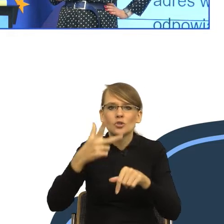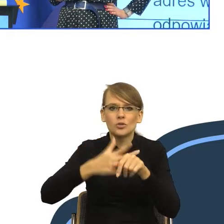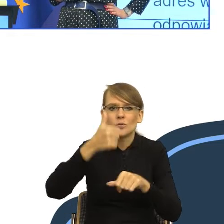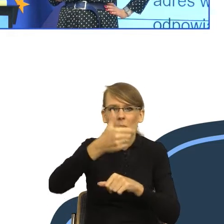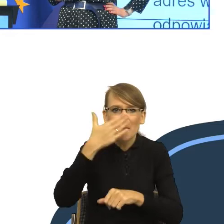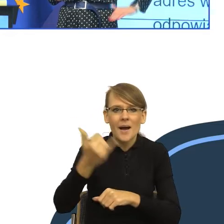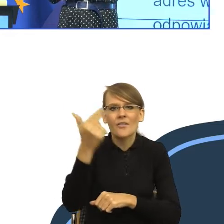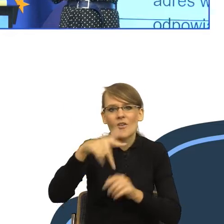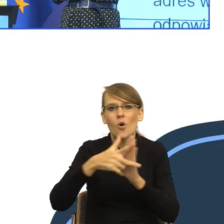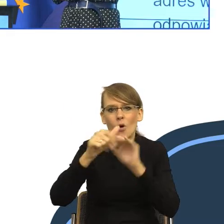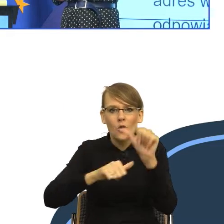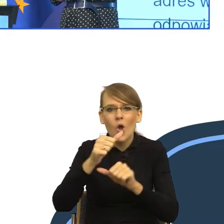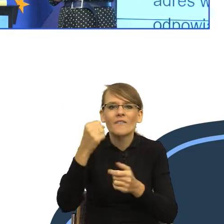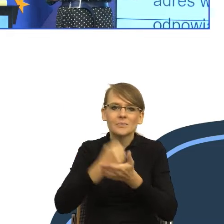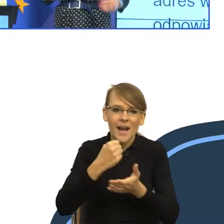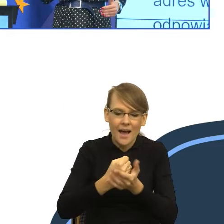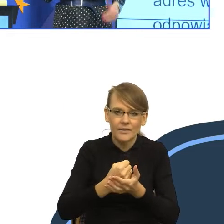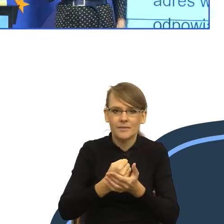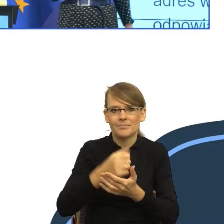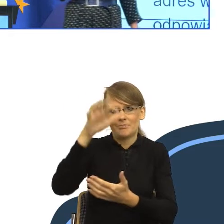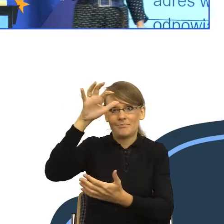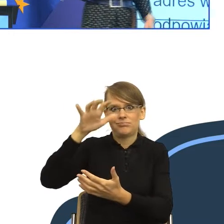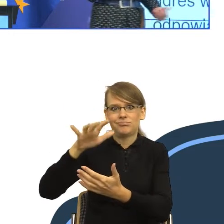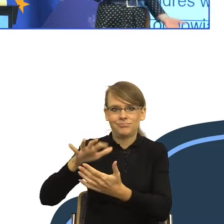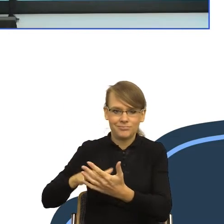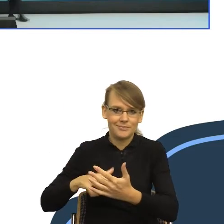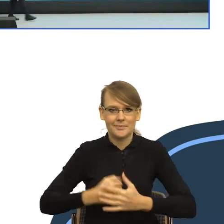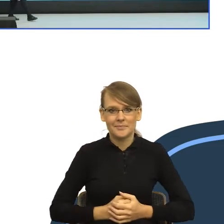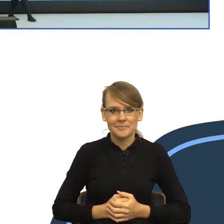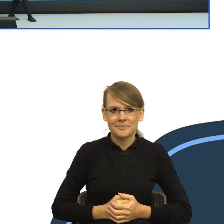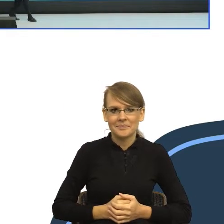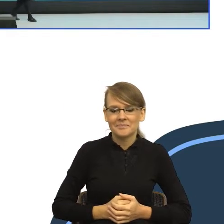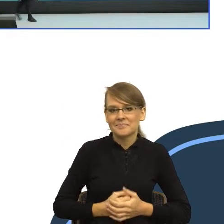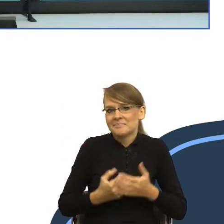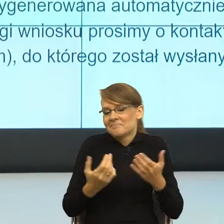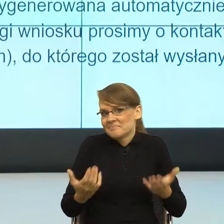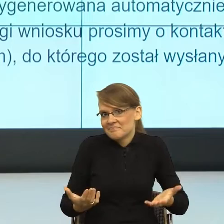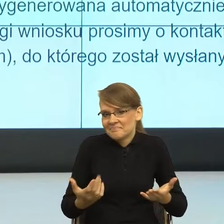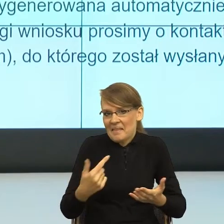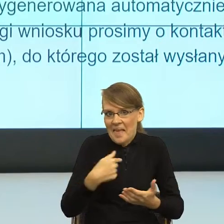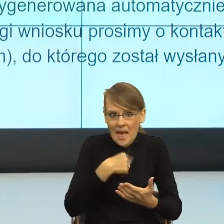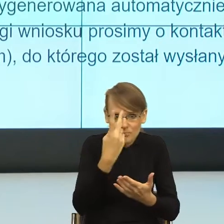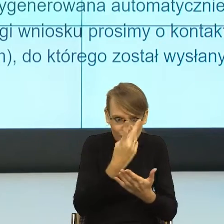sprawie... I tak dalej, i tak dalej. I teraz nie wiem jak państwo. Jak to przeczytałam, to moje ciało migdałowate.